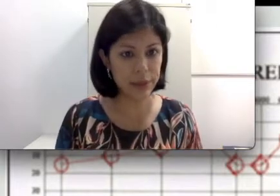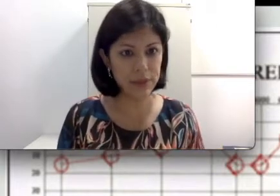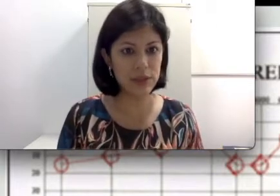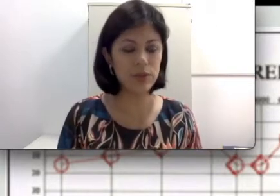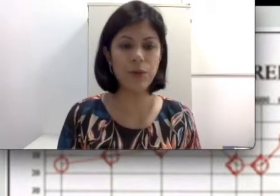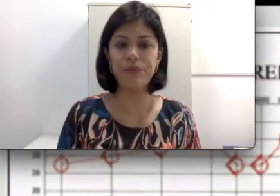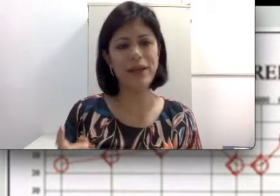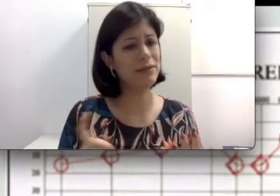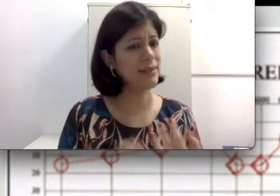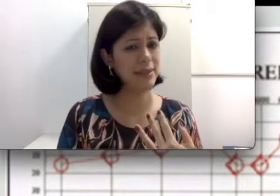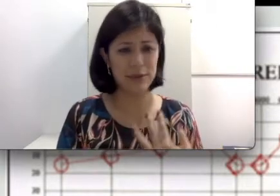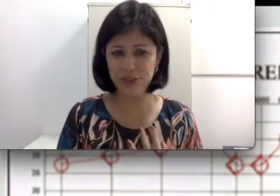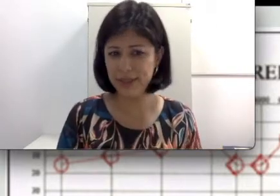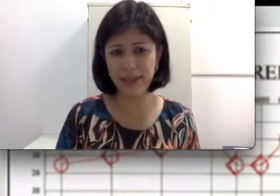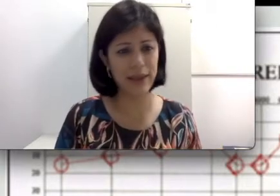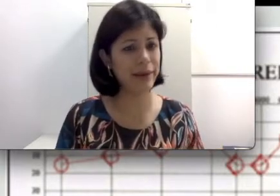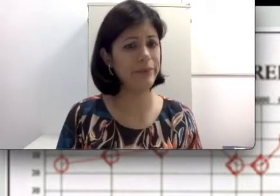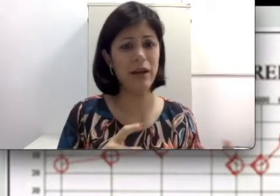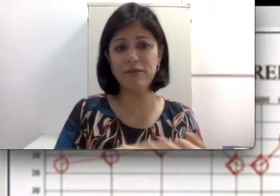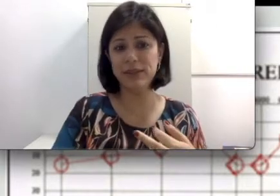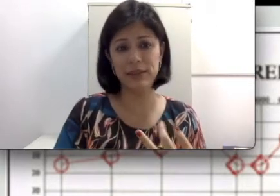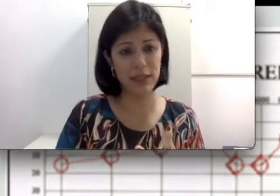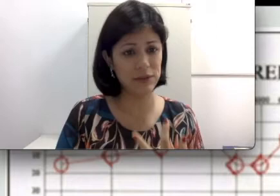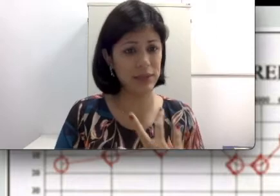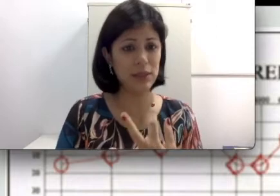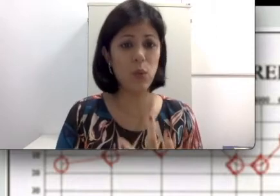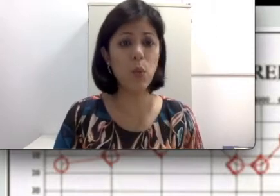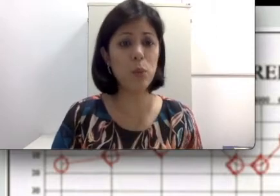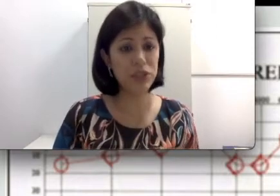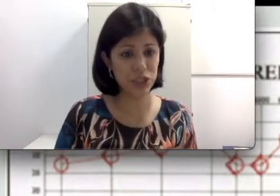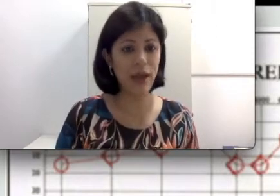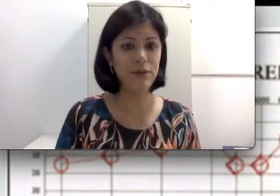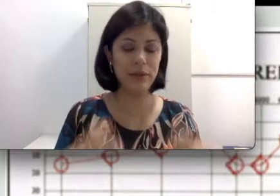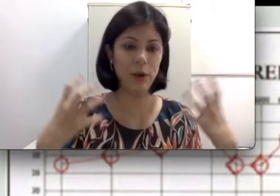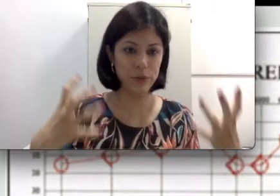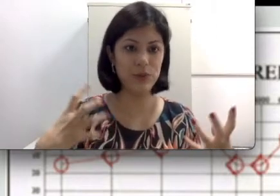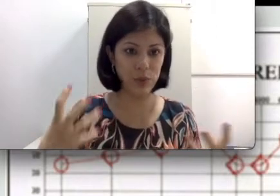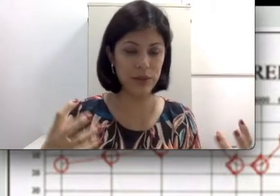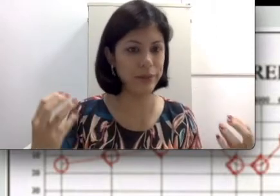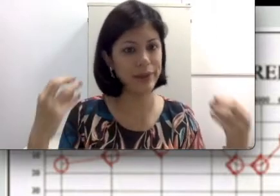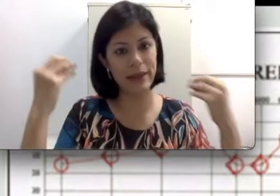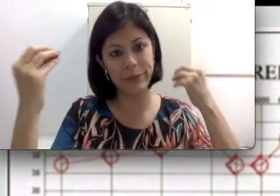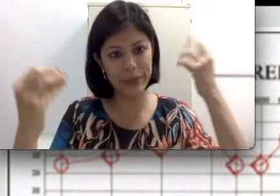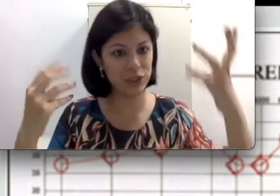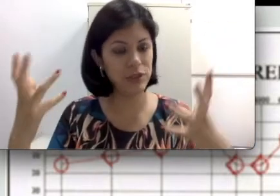desse som. Às vezes excesso de cera, às vezes algum objeto que está obstruindo e